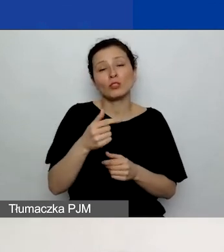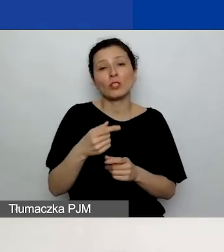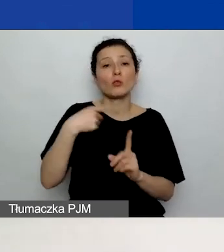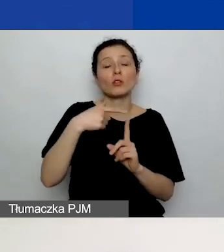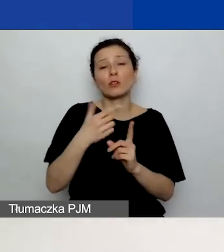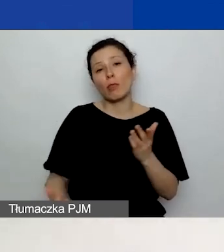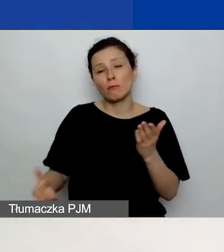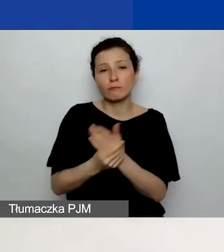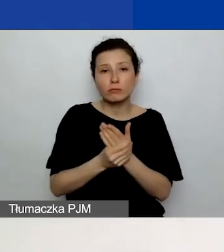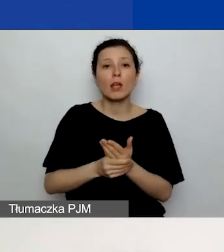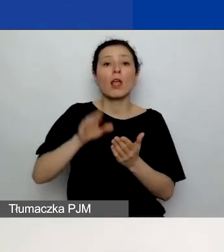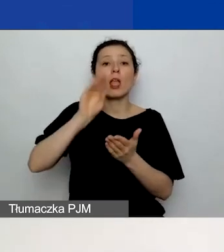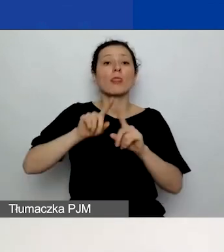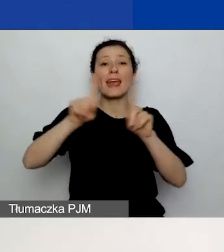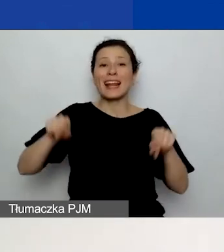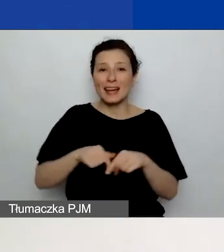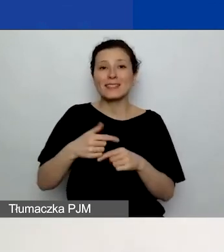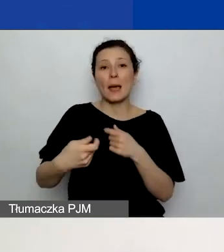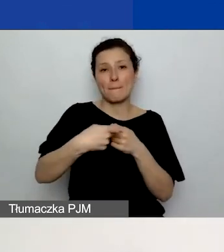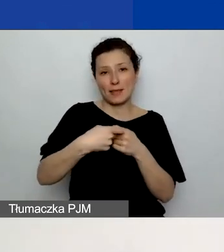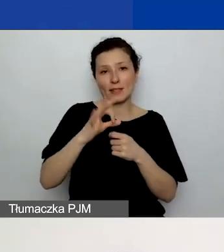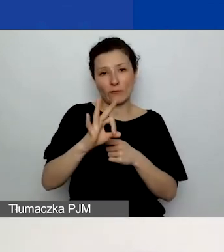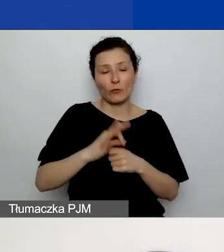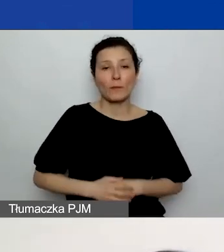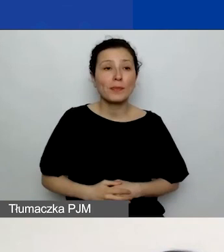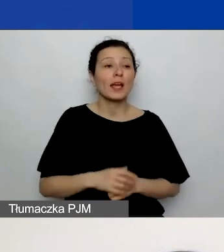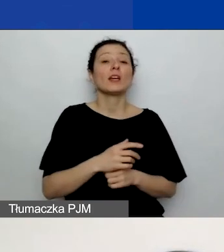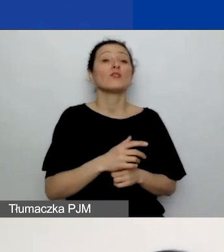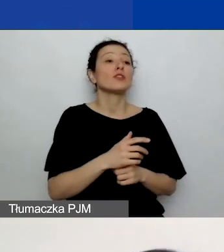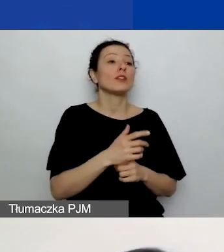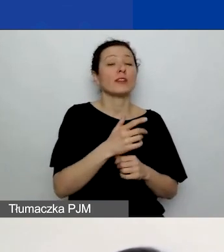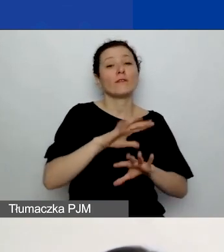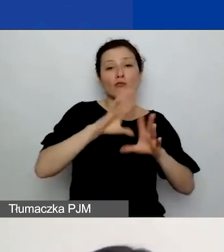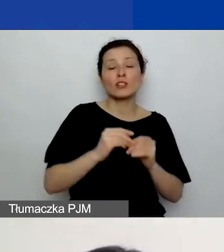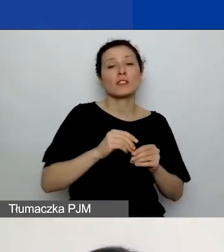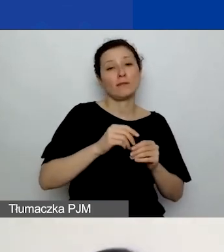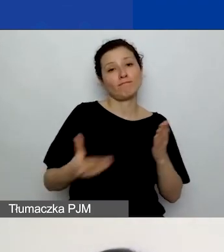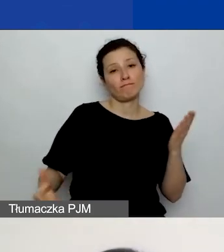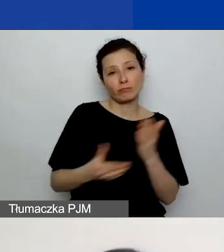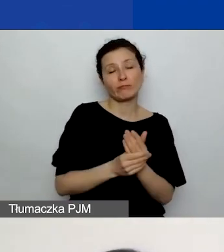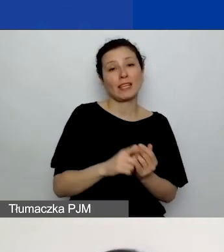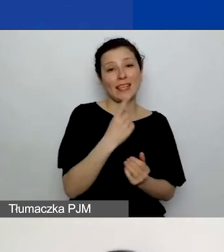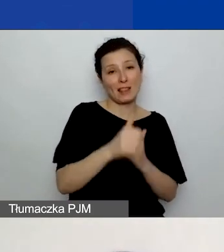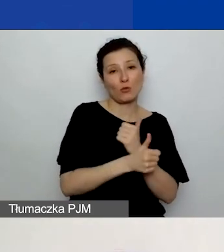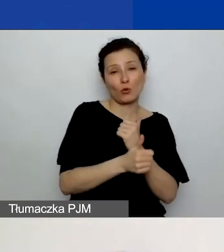czyli wszyscy załączają jeden dokument, a wybrani - dwa. Wzory tych dokumentów znajdziecie na naszej stronie.